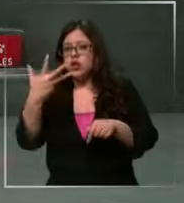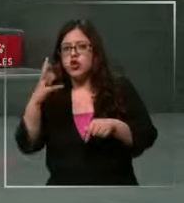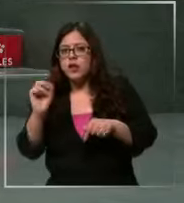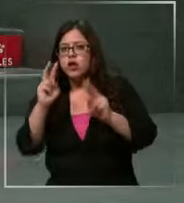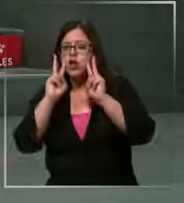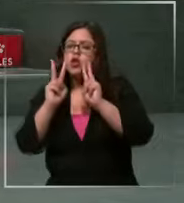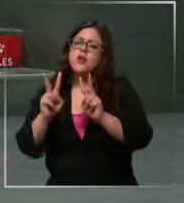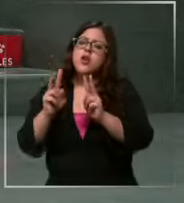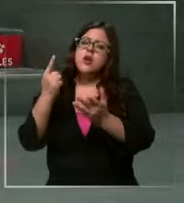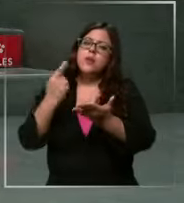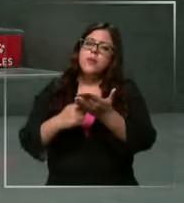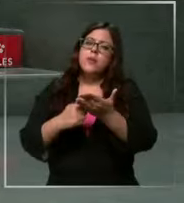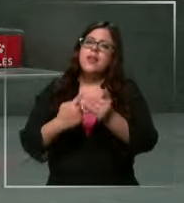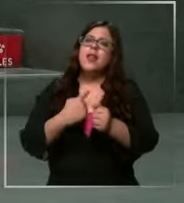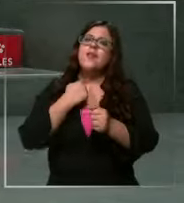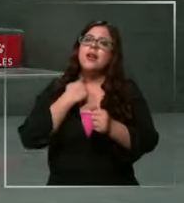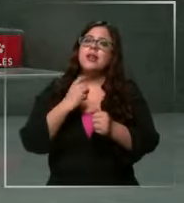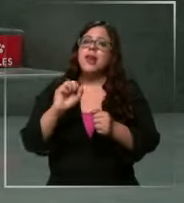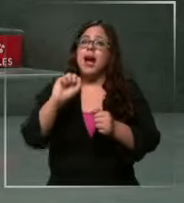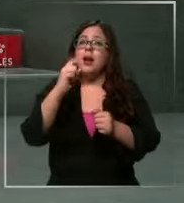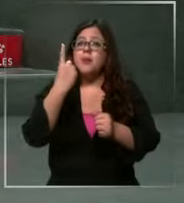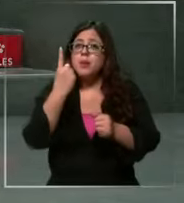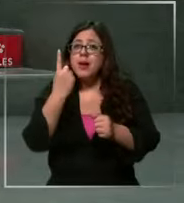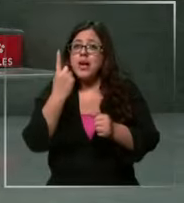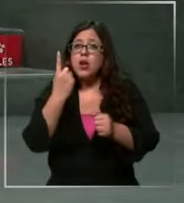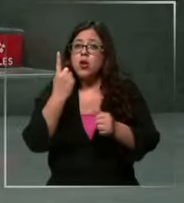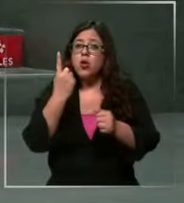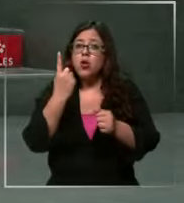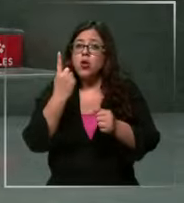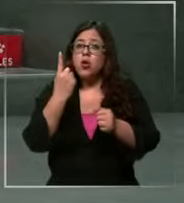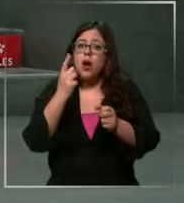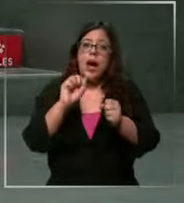le afecta al primer productor ese se lo pasa al segundo productor y el productor se lo pasa